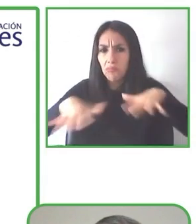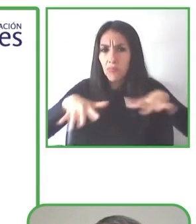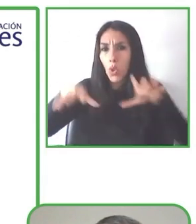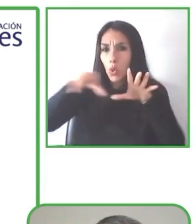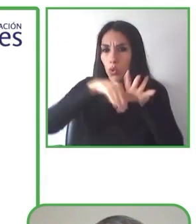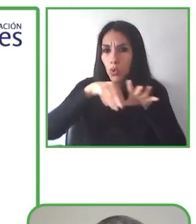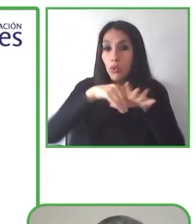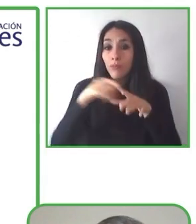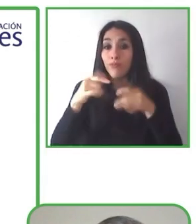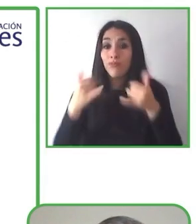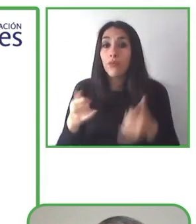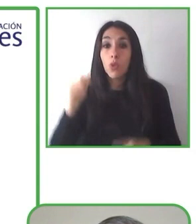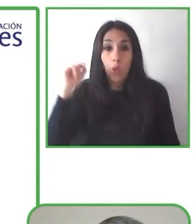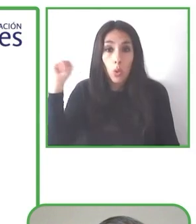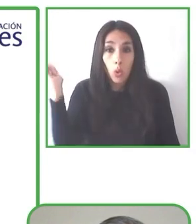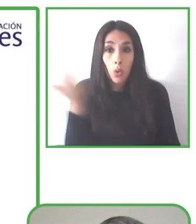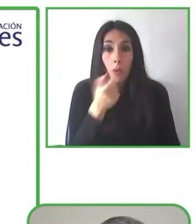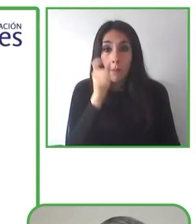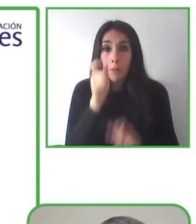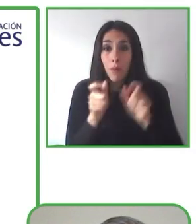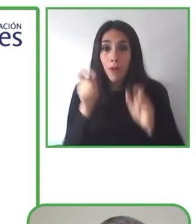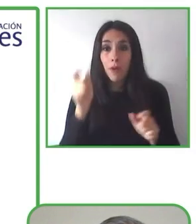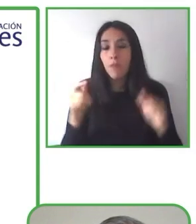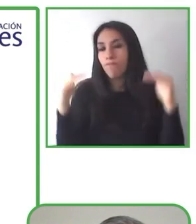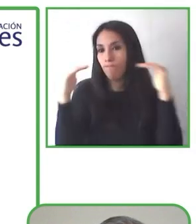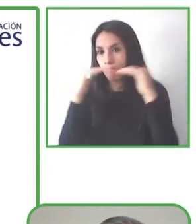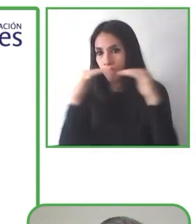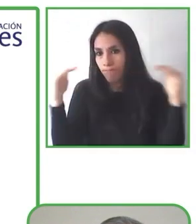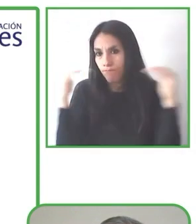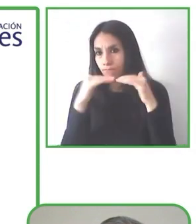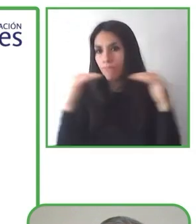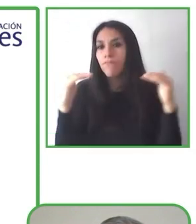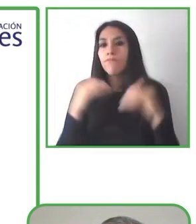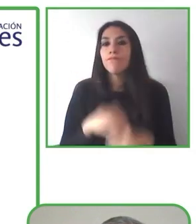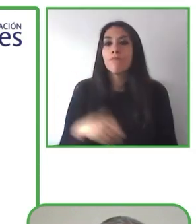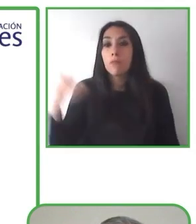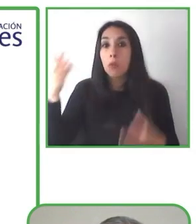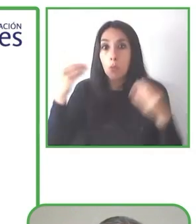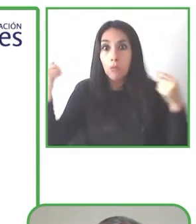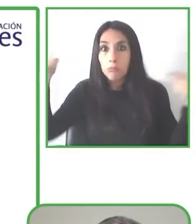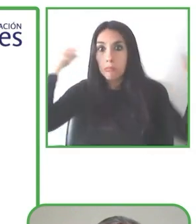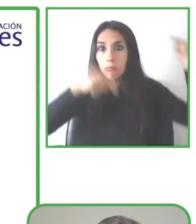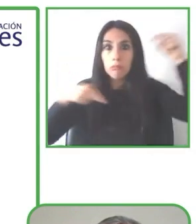Estoy vistiendo un buzo azul y estoy desde Kazajstán.